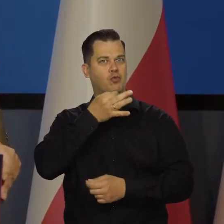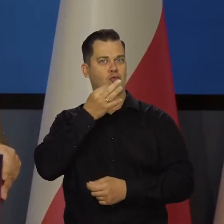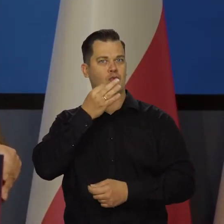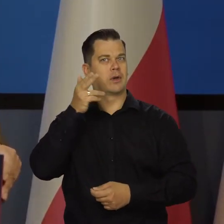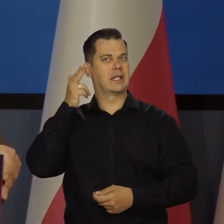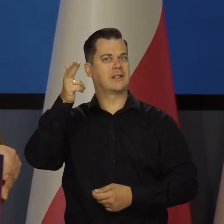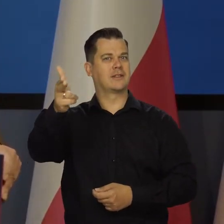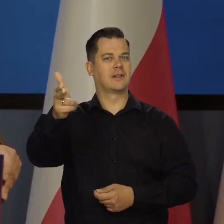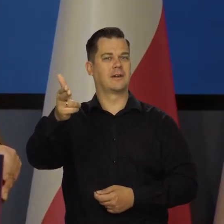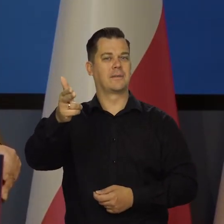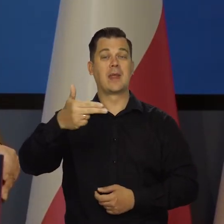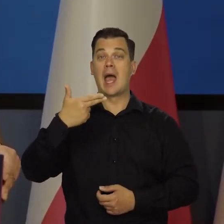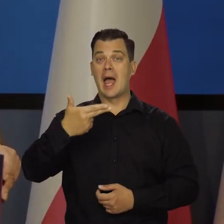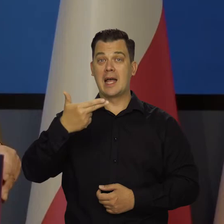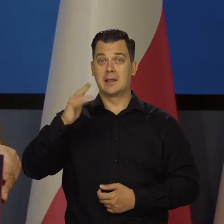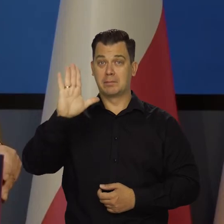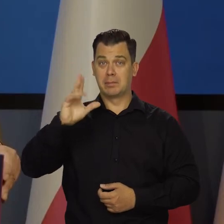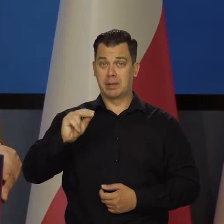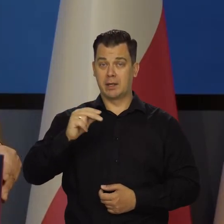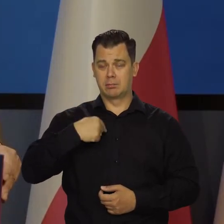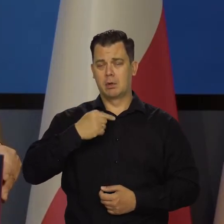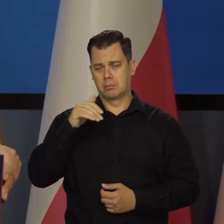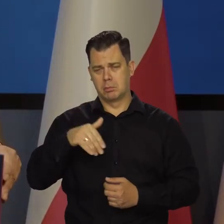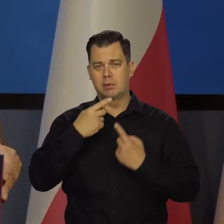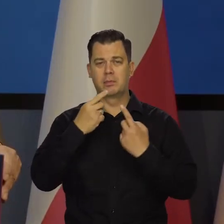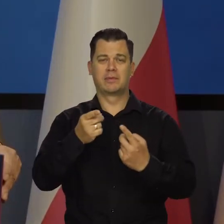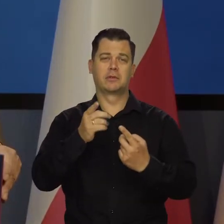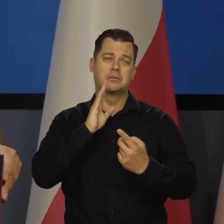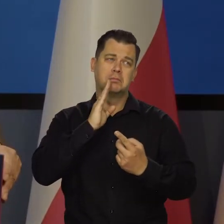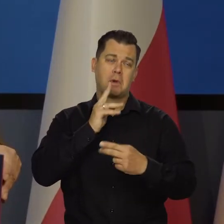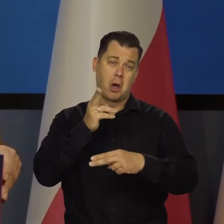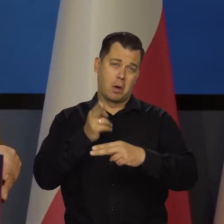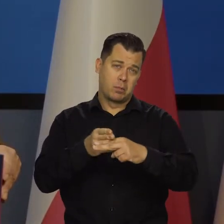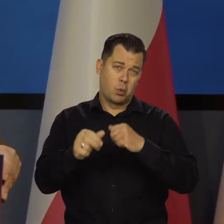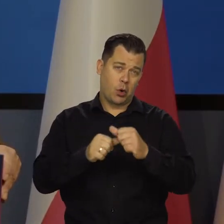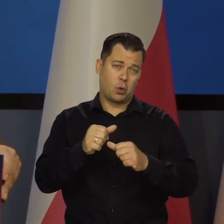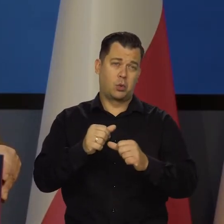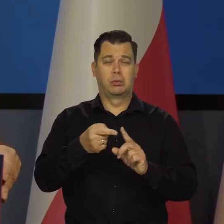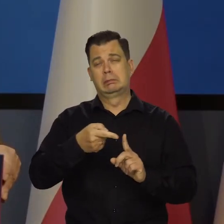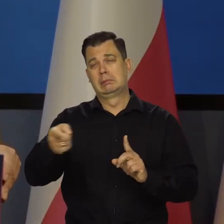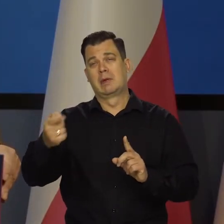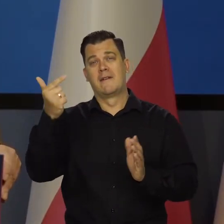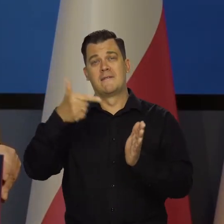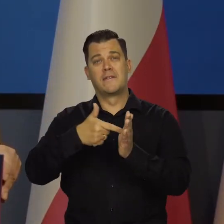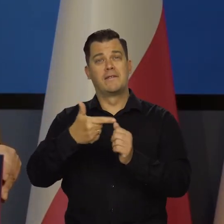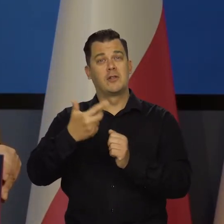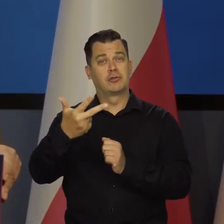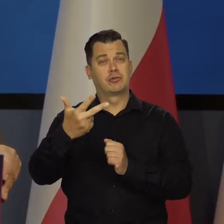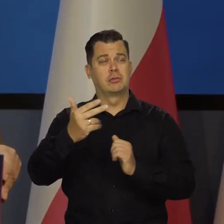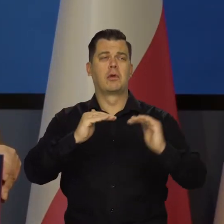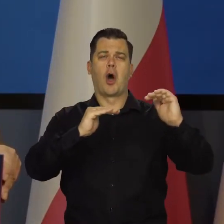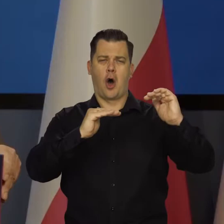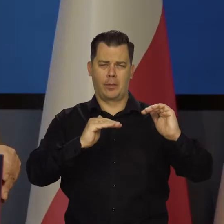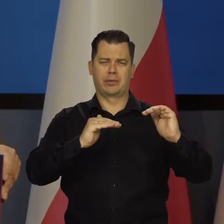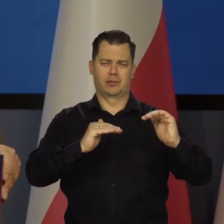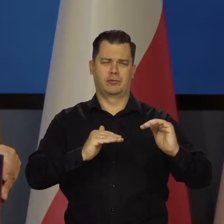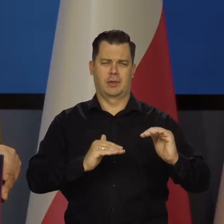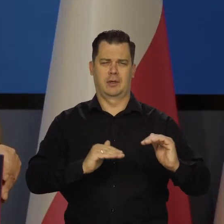Ze strony NBP mogę powiedzieć być może połowa roku, ostatni kwartał zeszłego roku będziemy obniżać stopy. To będzie oznaczało,